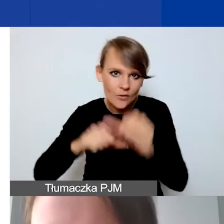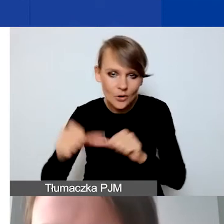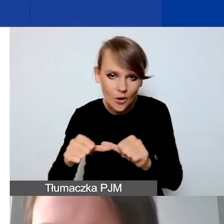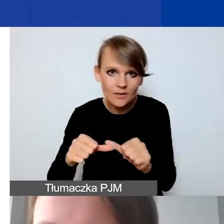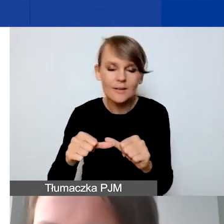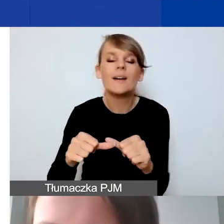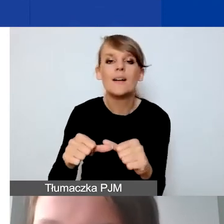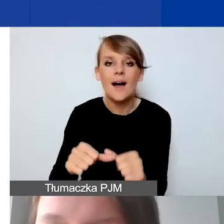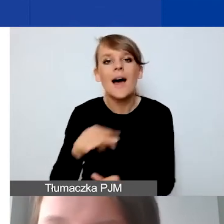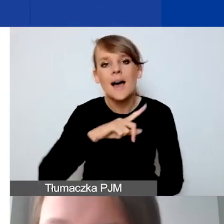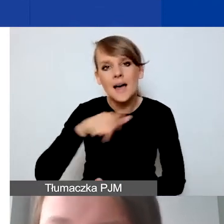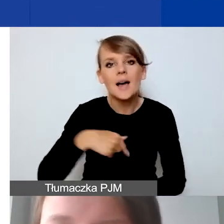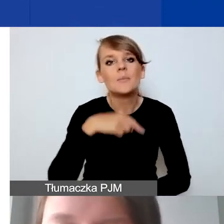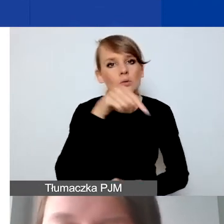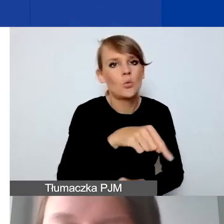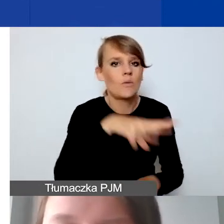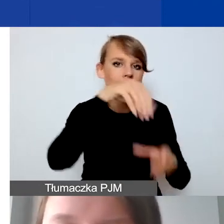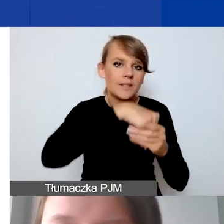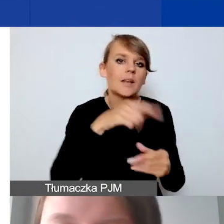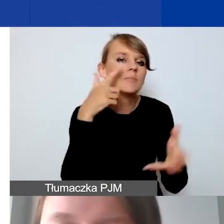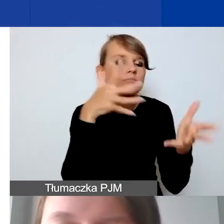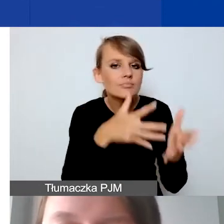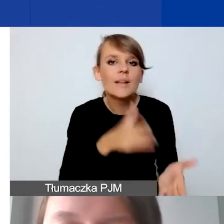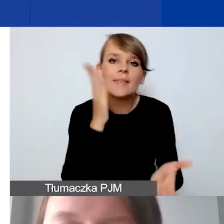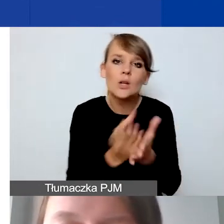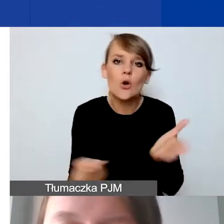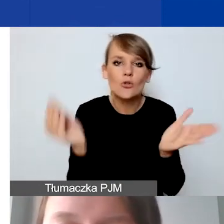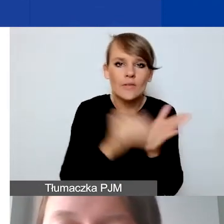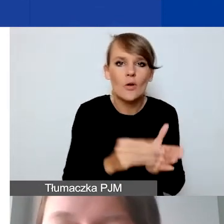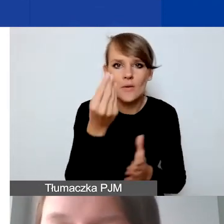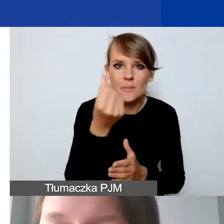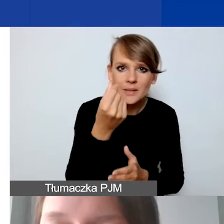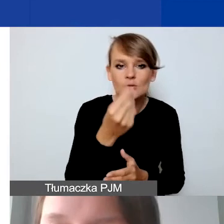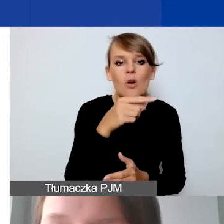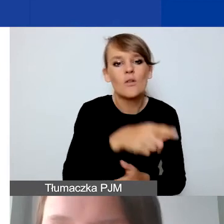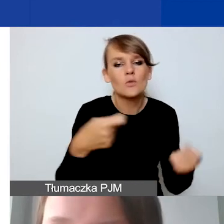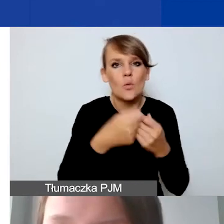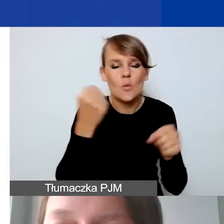Tutaj przewidujemy tylko dodatkowe środki na współpracę dwustronną.